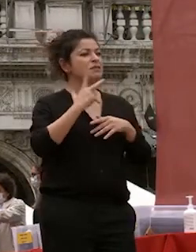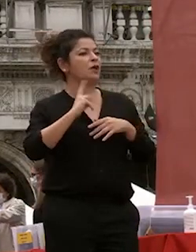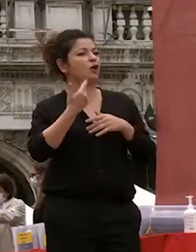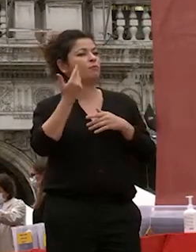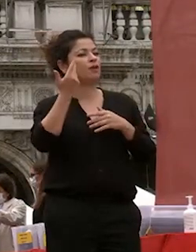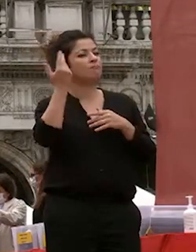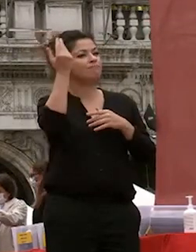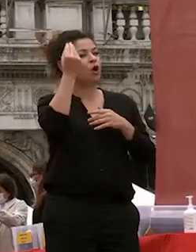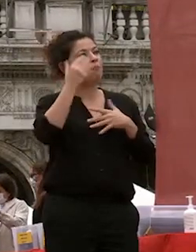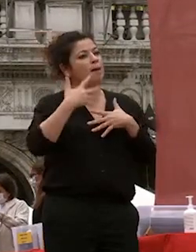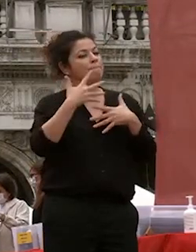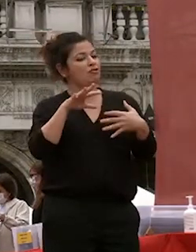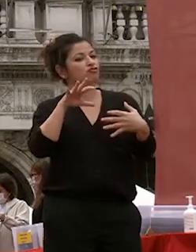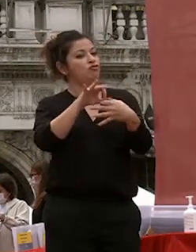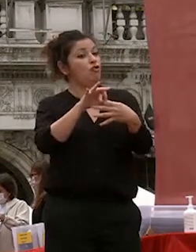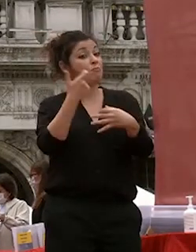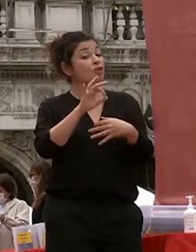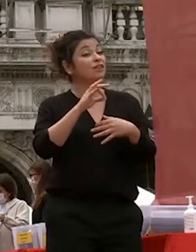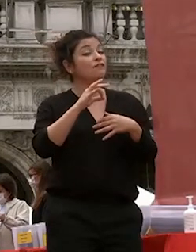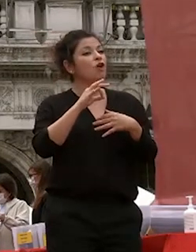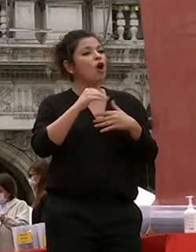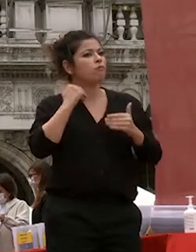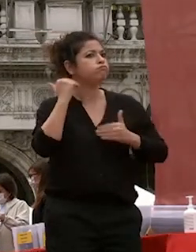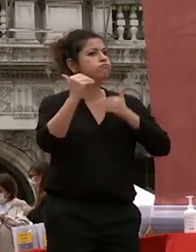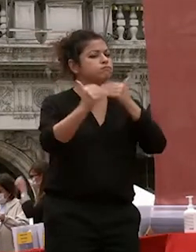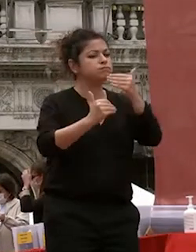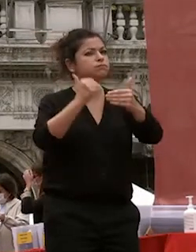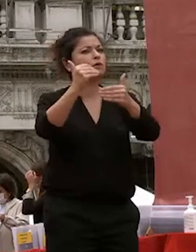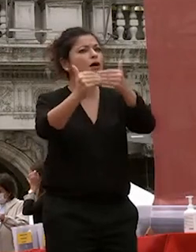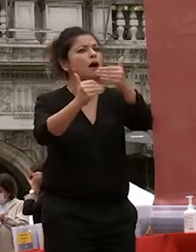passione a portare la lontano prima ancora della competenza e la